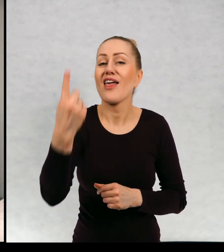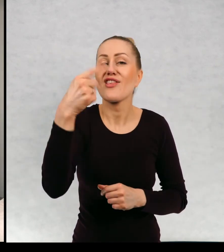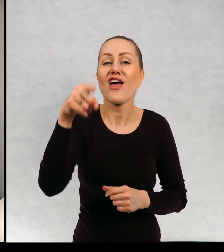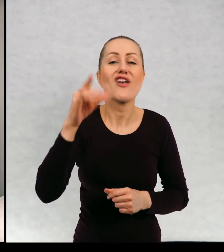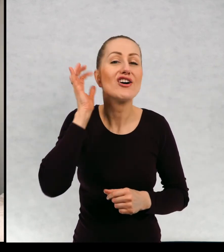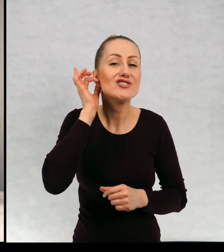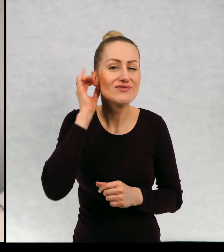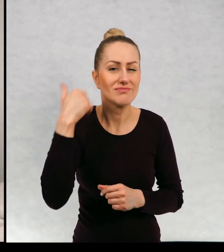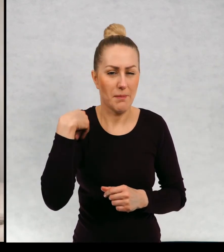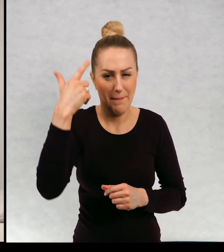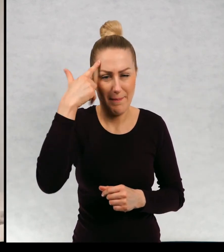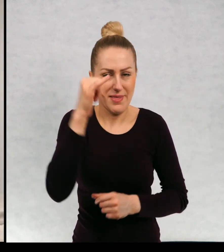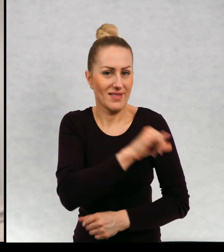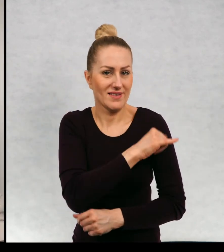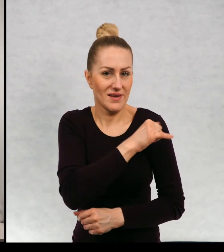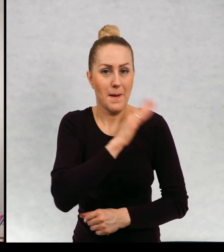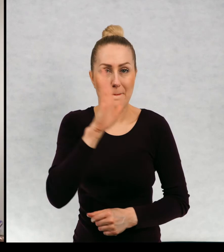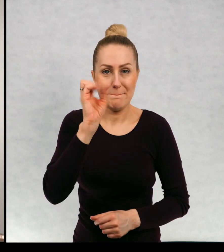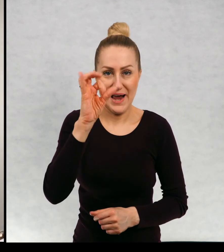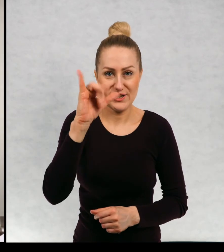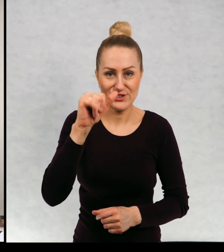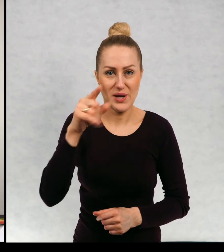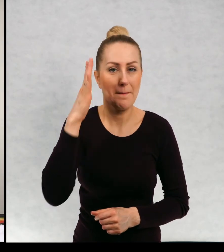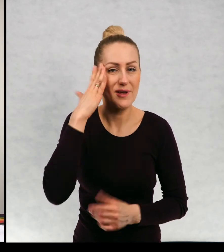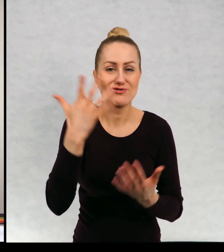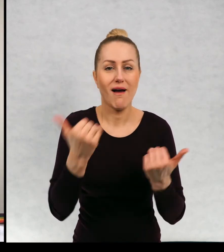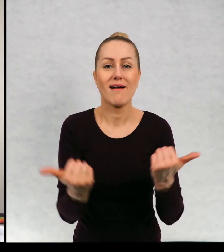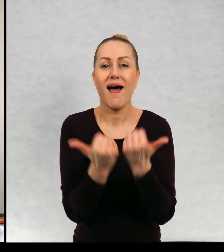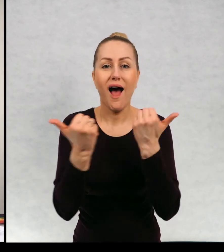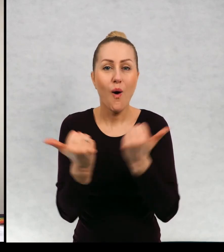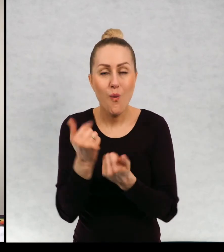Jedna z dziewczynek. Pamiętam, że miała na imię Basia, Mieszkała w Krakowie.